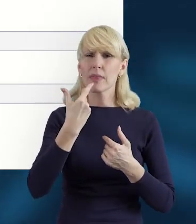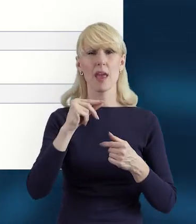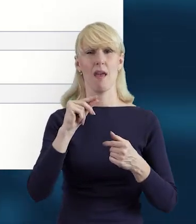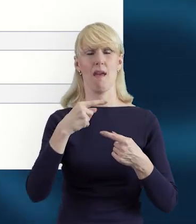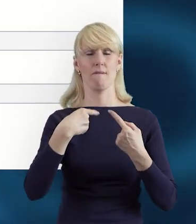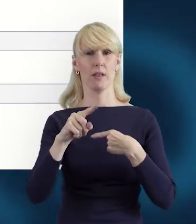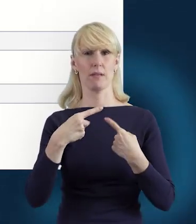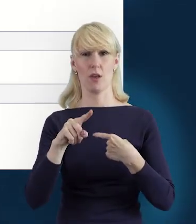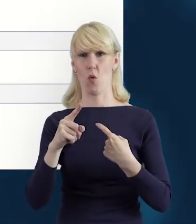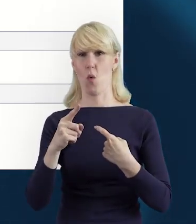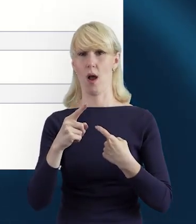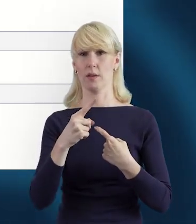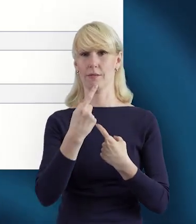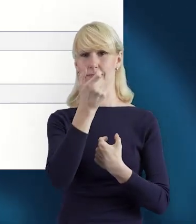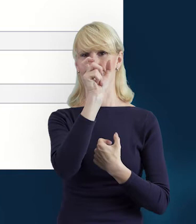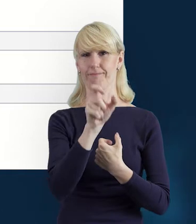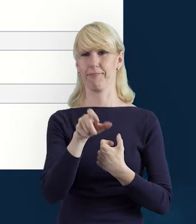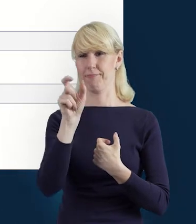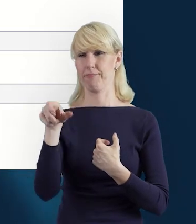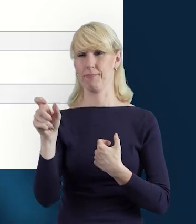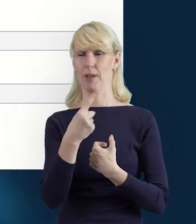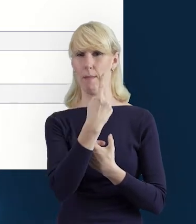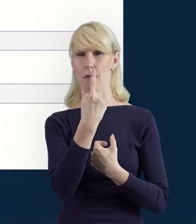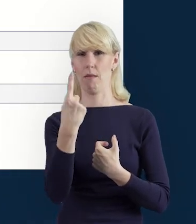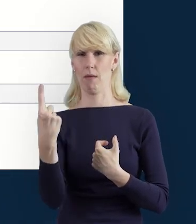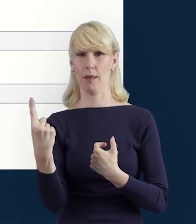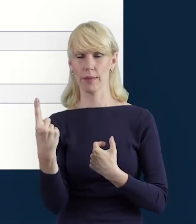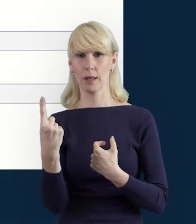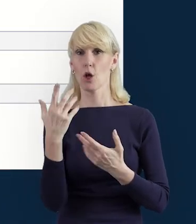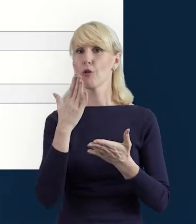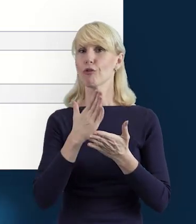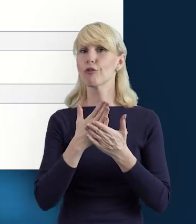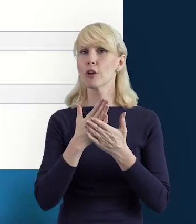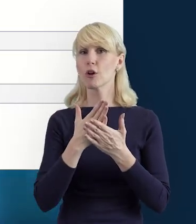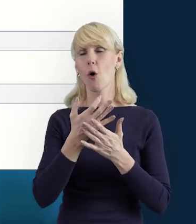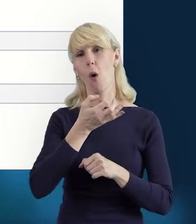a bardziej korzystać z tej opcji „Wyślij wiele".